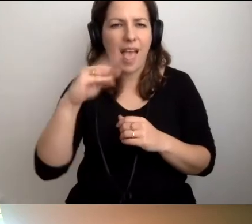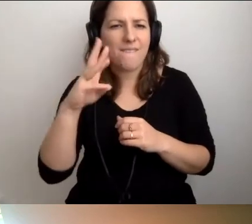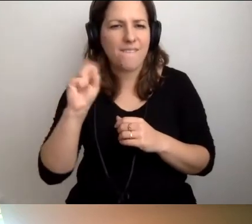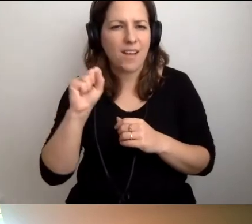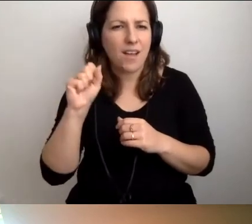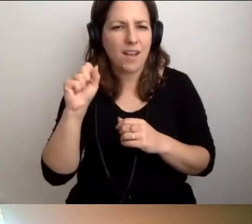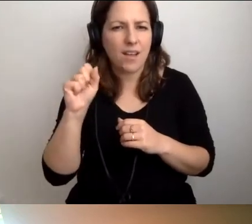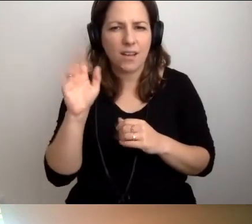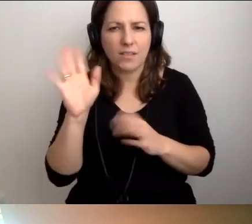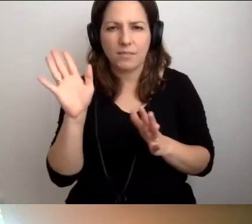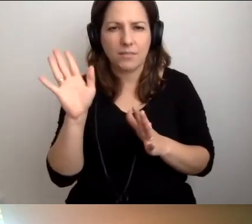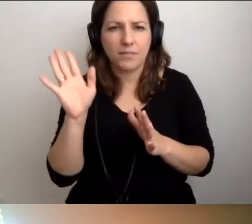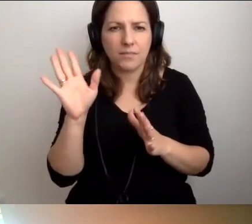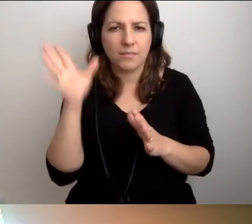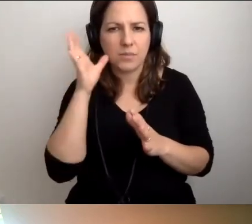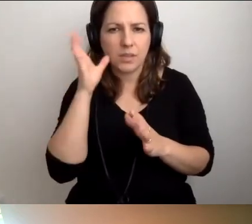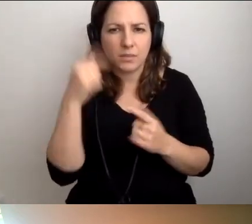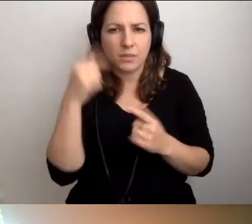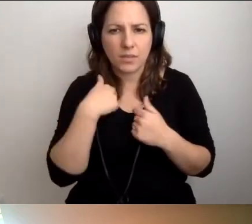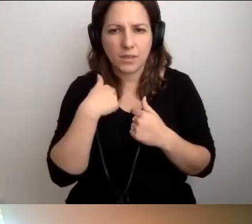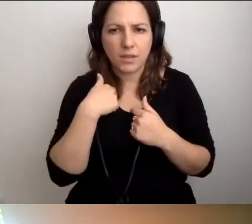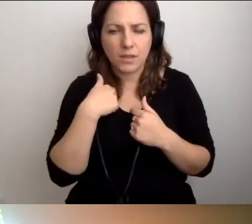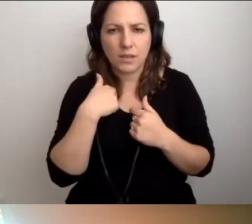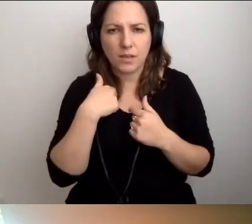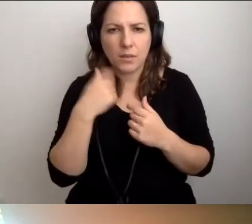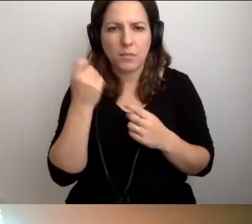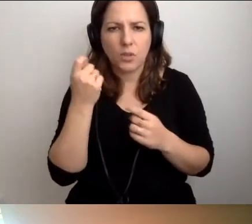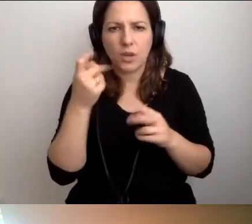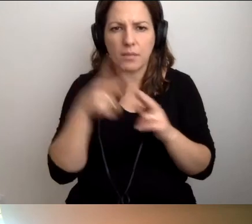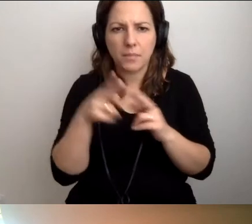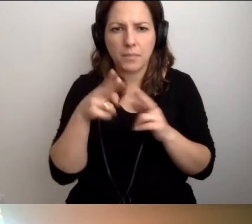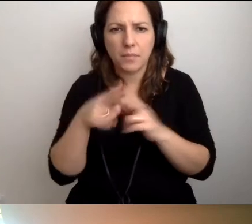Dobrze was słychać, chociaż Roberta czasem przycina. MAŁGORZATA: To nie mnie, a Roberta.